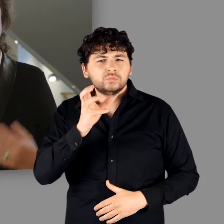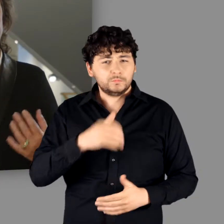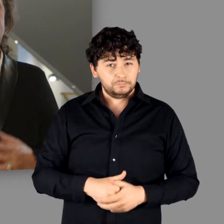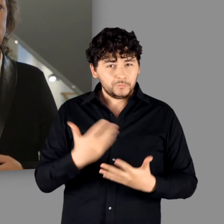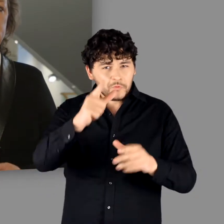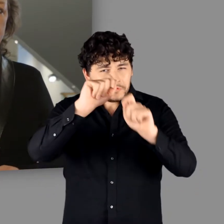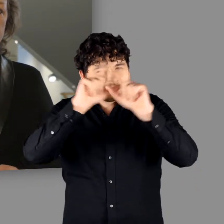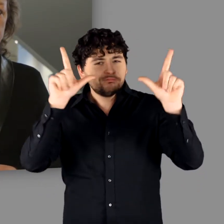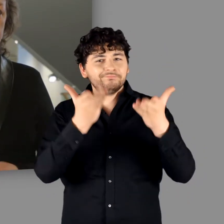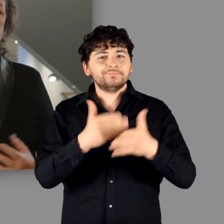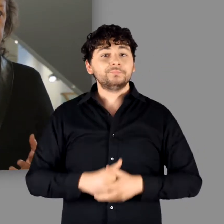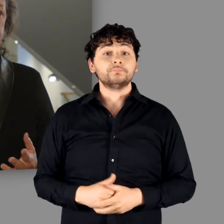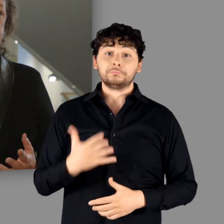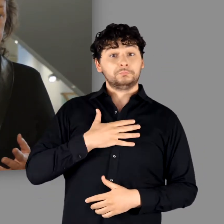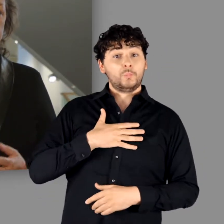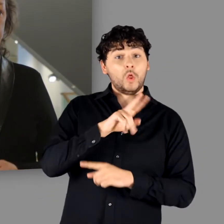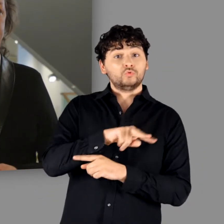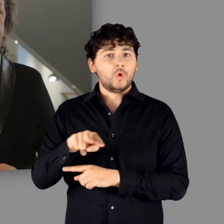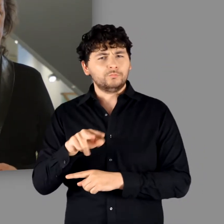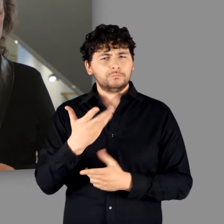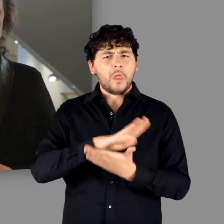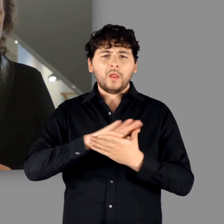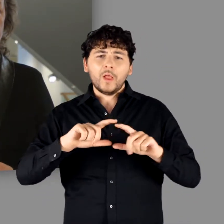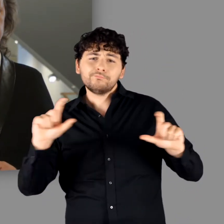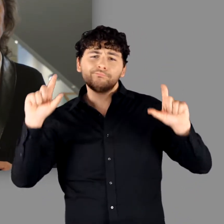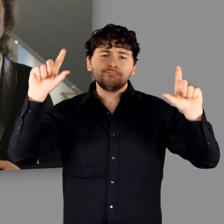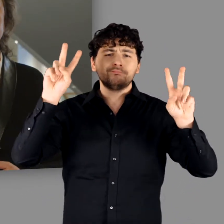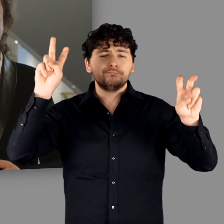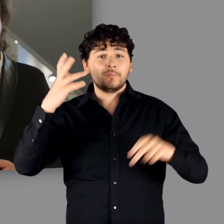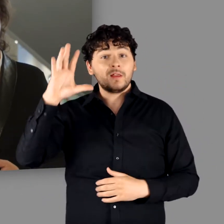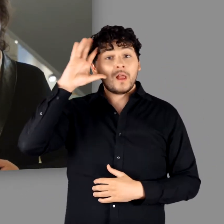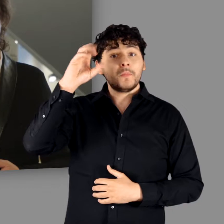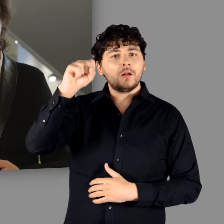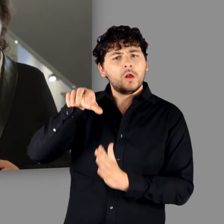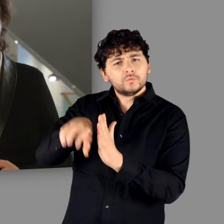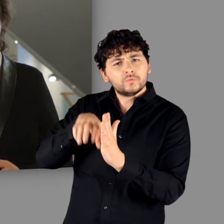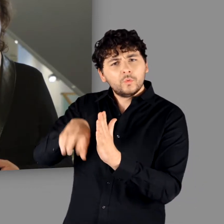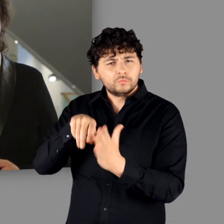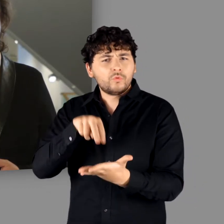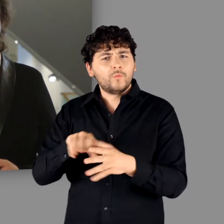Wir nennen unsere Ausstellung schlicht: „Germanen – eine archäologische Bestandsaufnahme“.